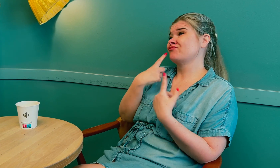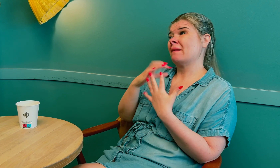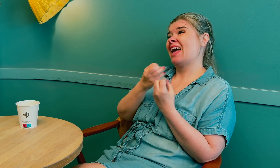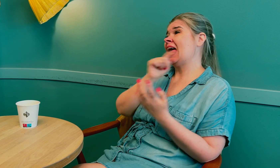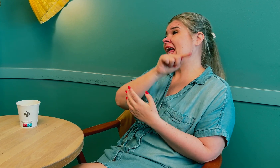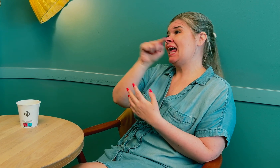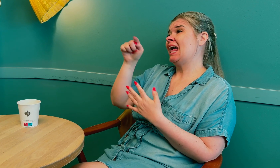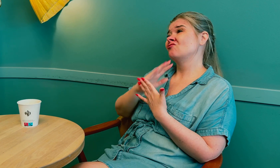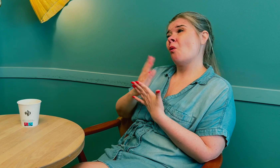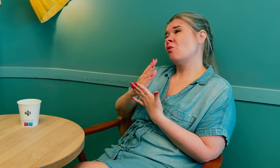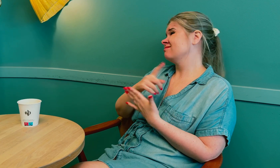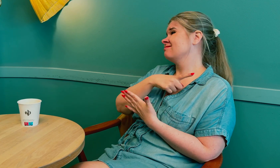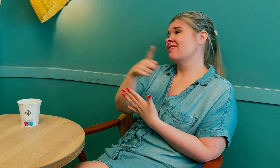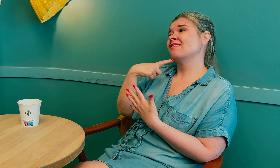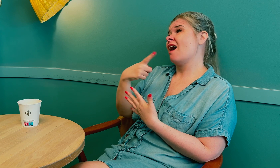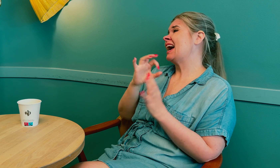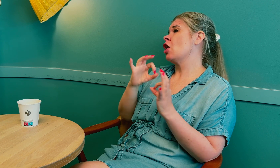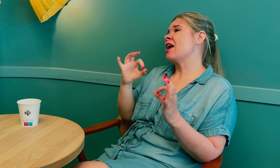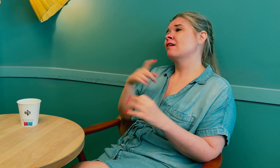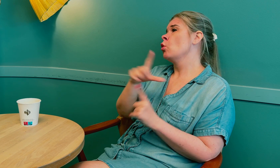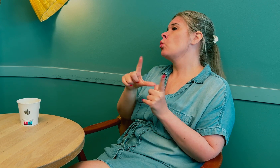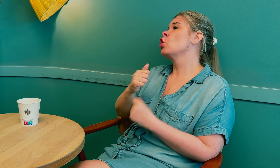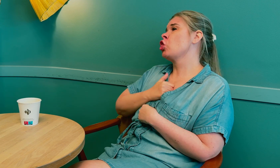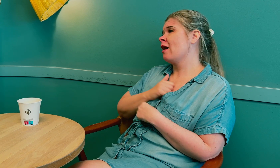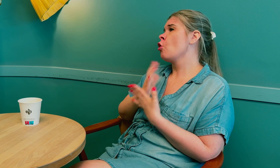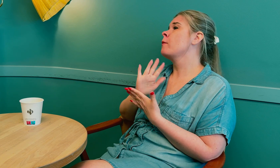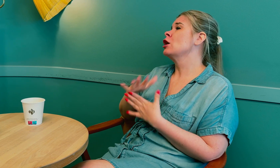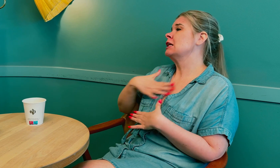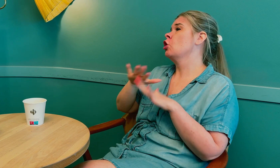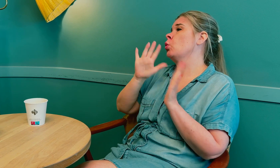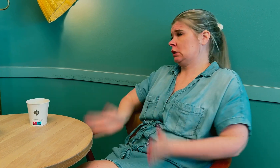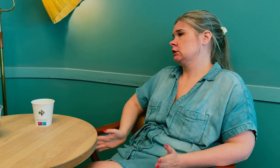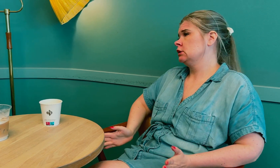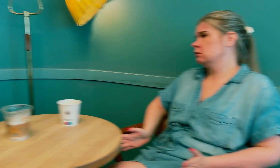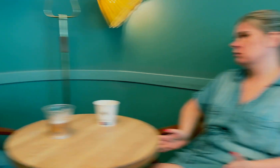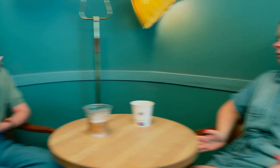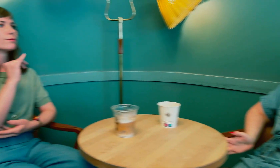Jeg har pratet med flere tolker, som har sagt at de føler seg utrygge på å tolke på sykehus.